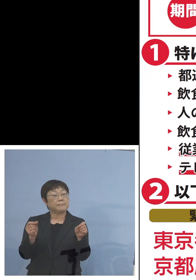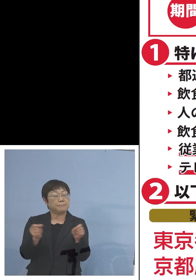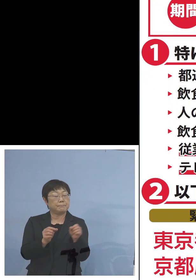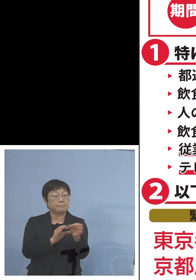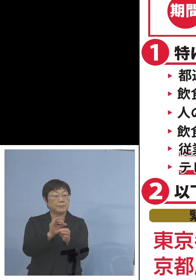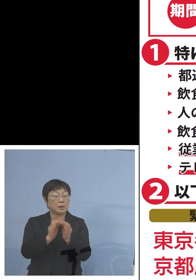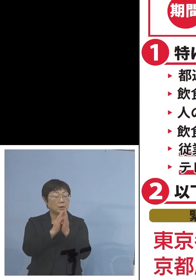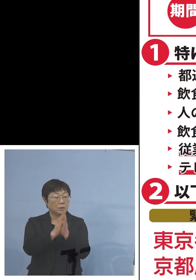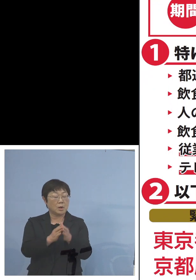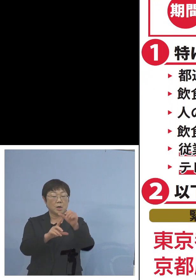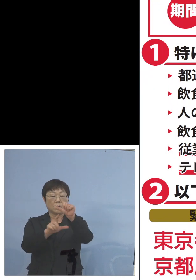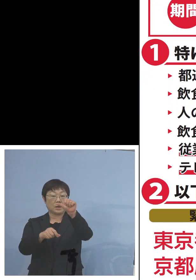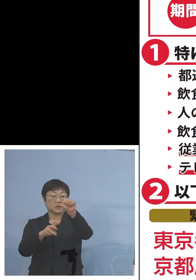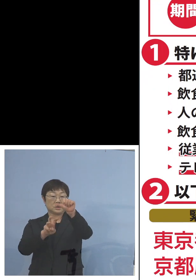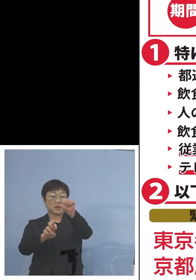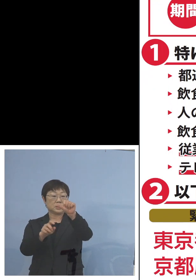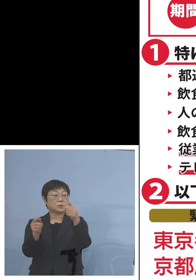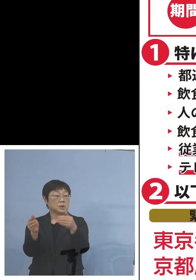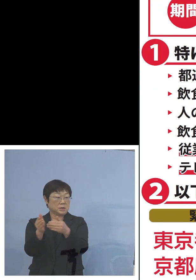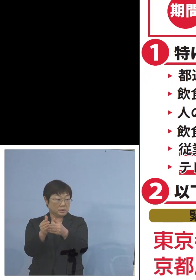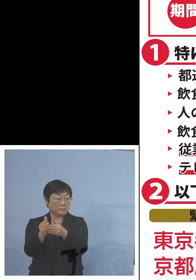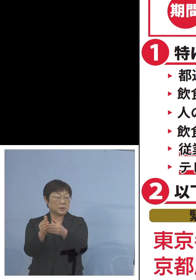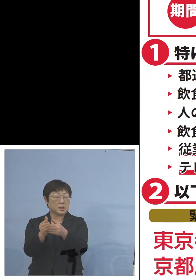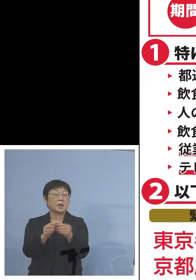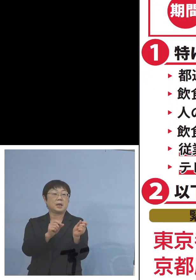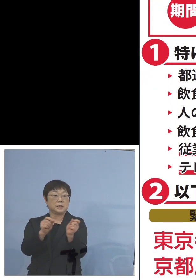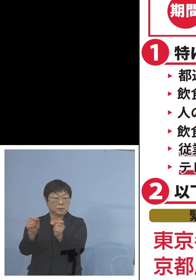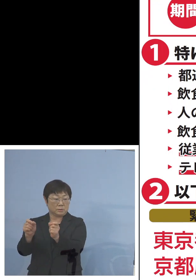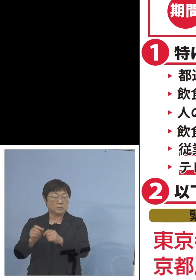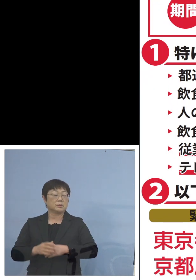5月31日まで延長となりました